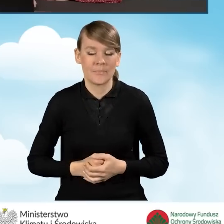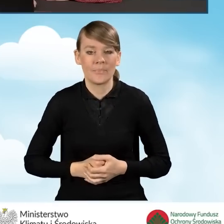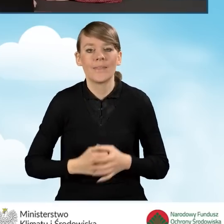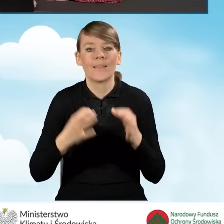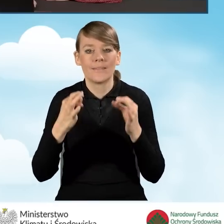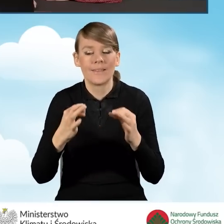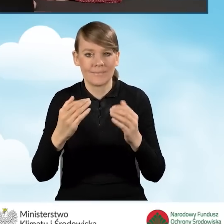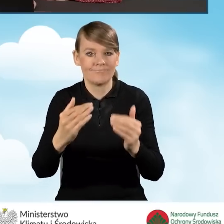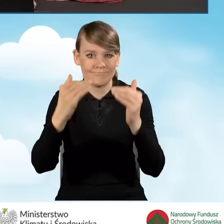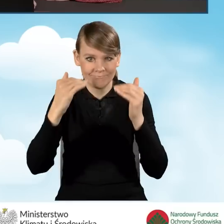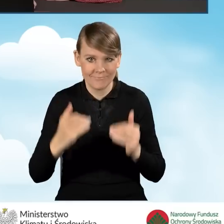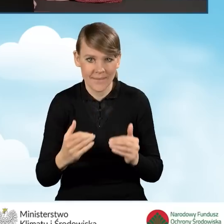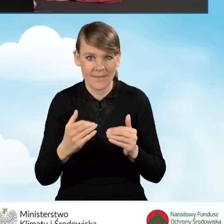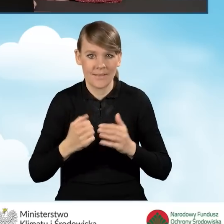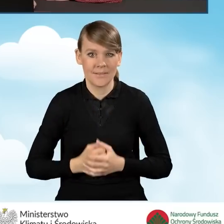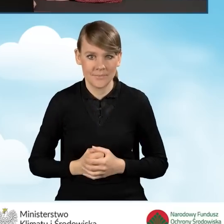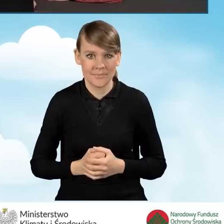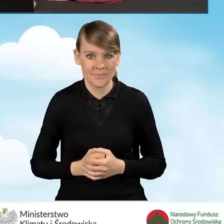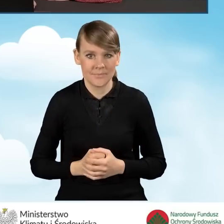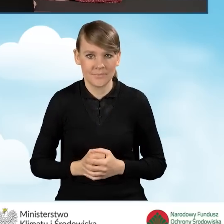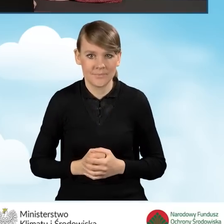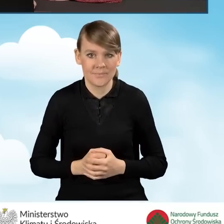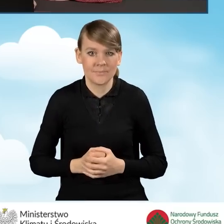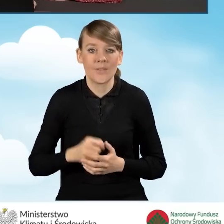i przejdziemy w dalszej części do statusu wnioskodawcy.